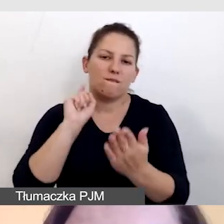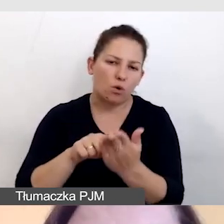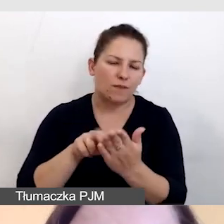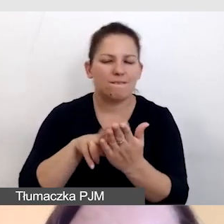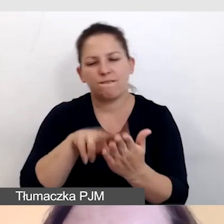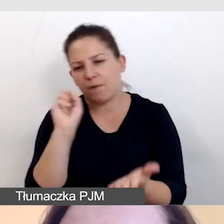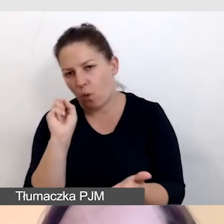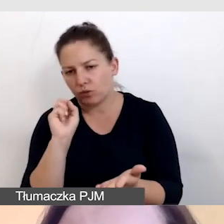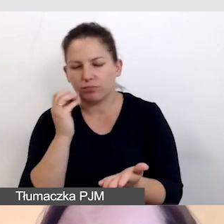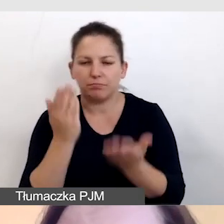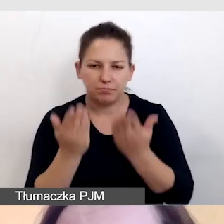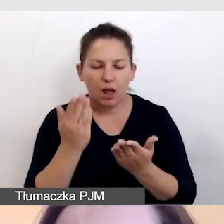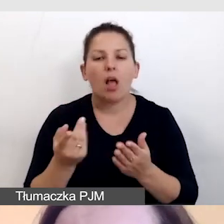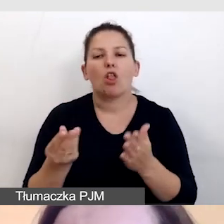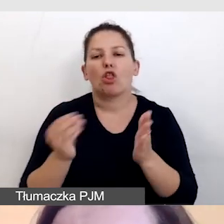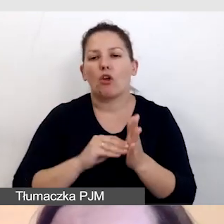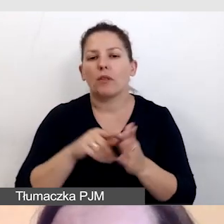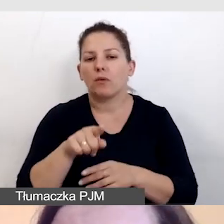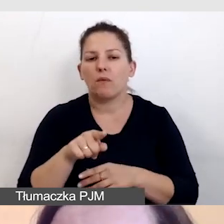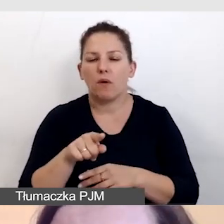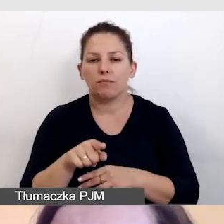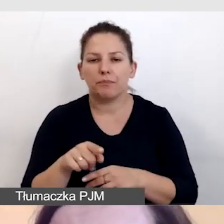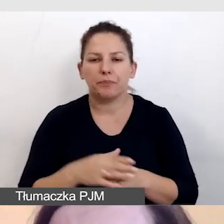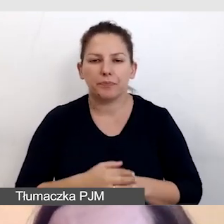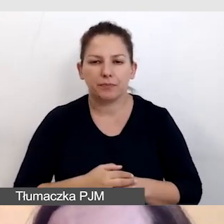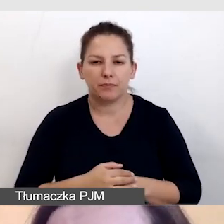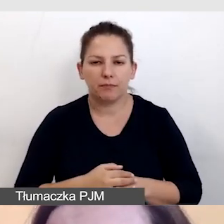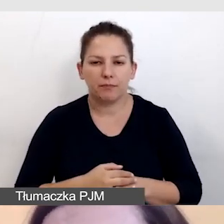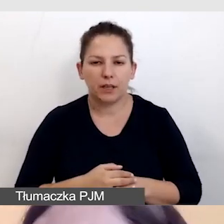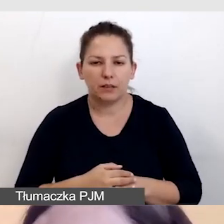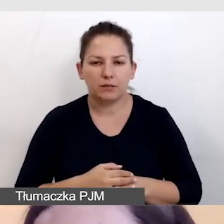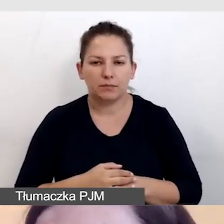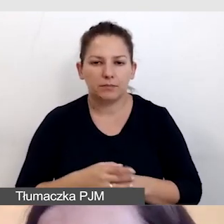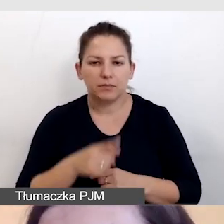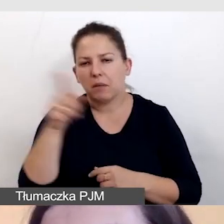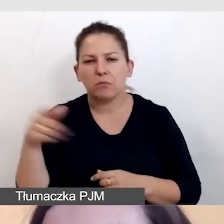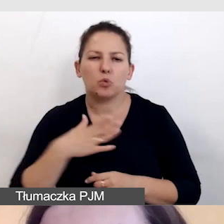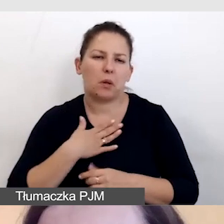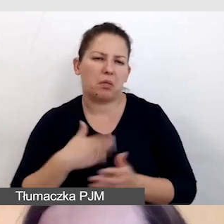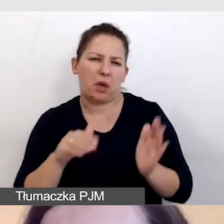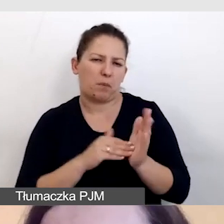by dodatkowo nie narażać tych, którzy nie potrzebują napisów,